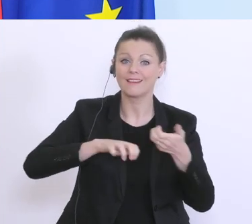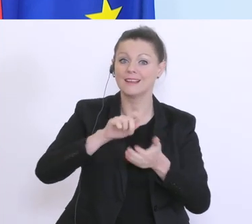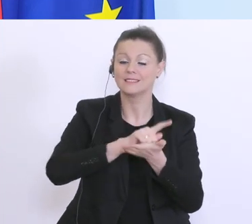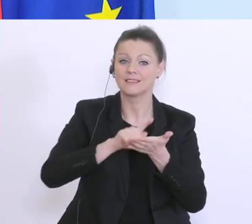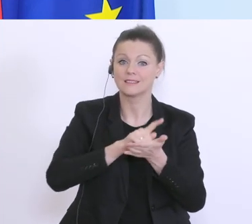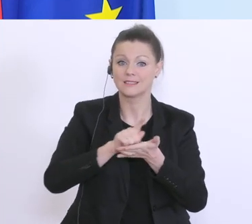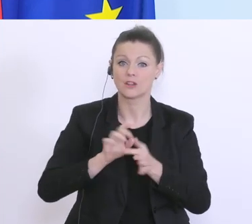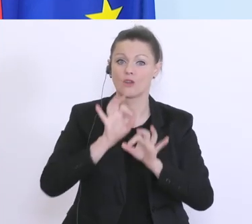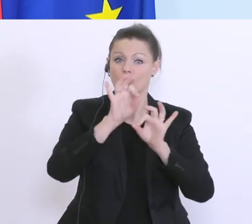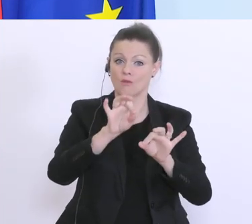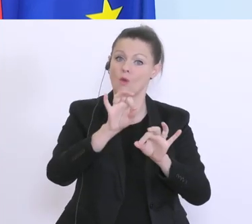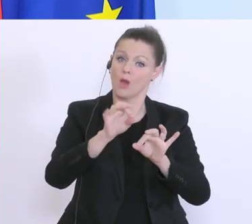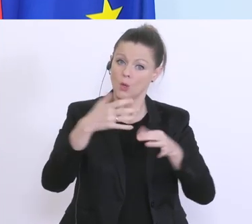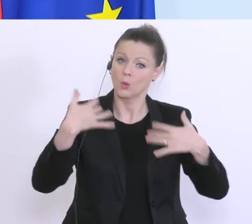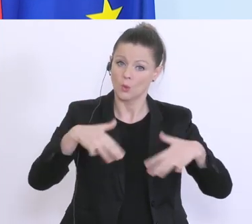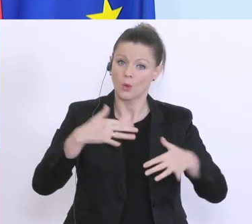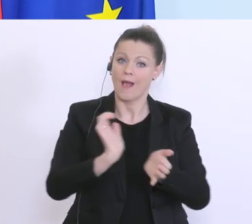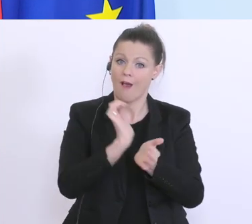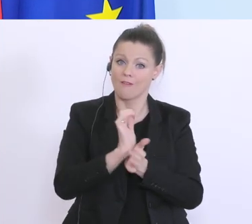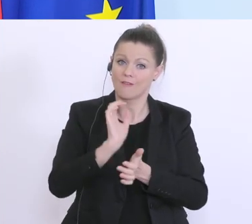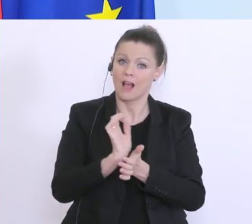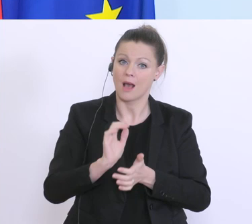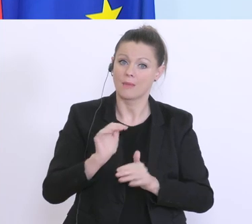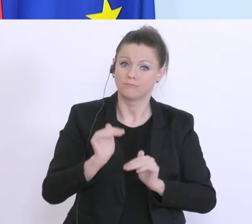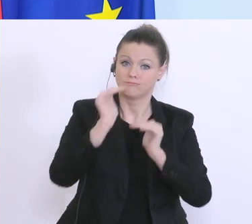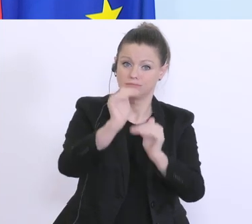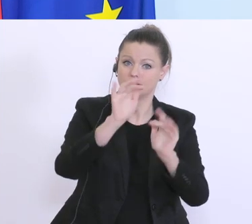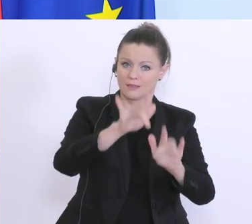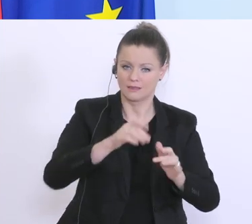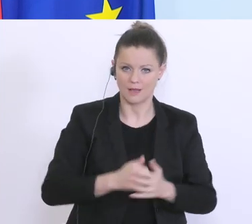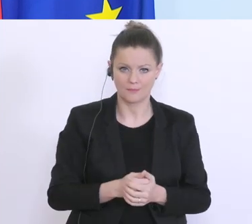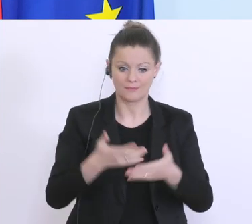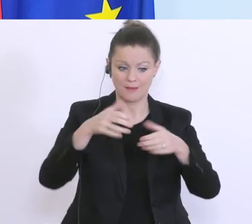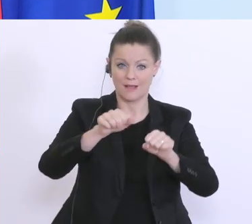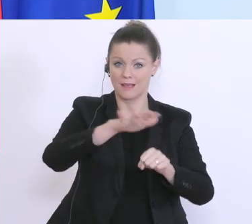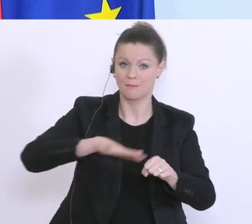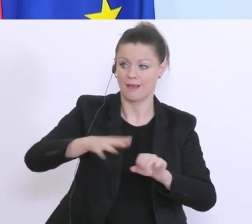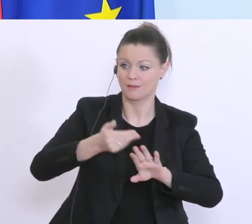Aufgabe und Rolle zu. Der Bankensektor hat in den letzten Jahren ja seine Hausaufgaben gemacht,